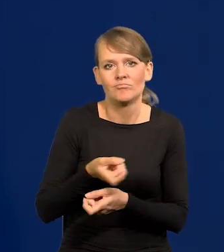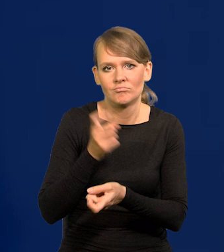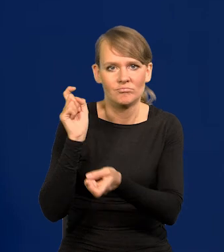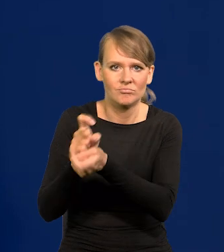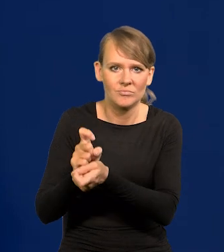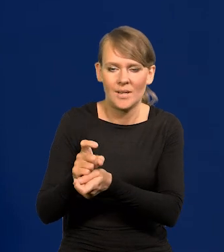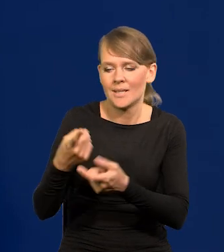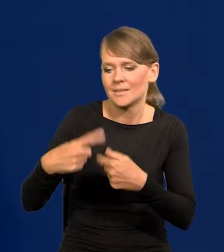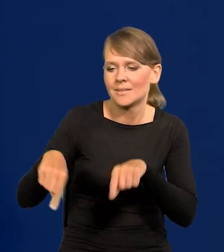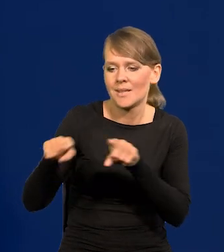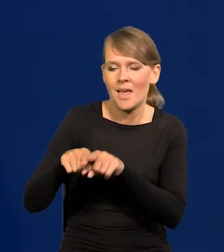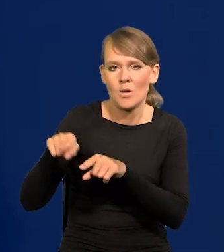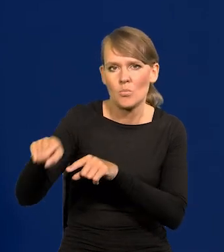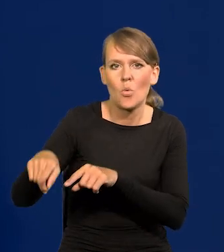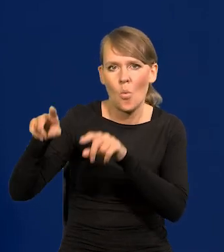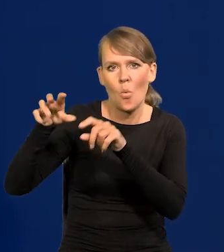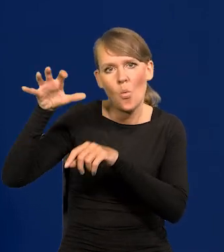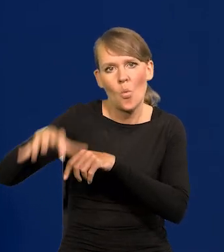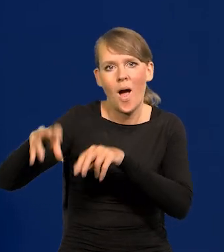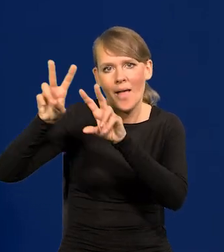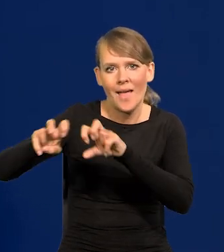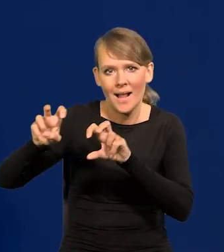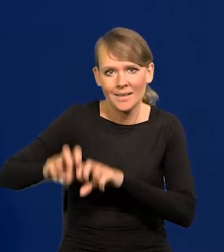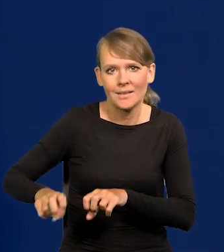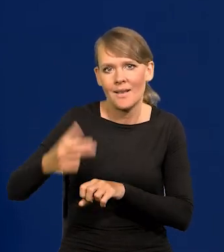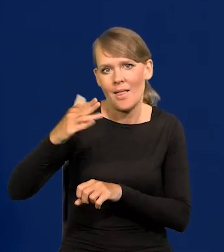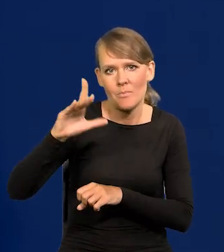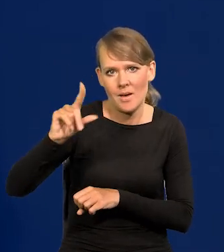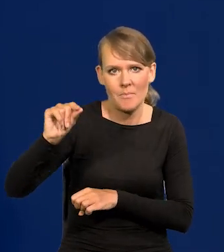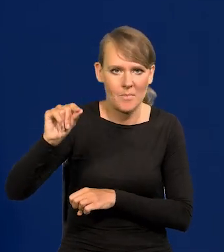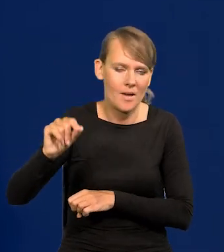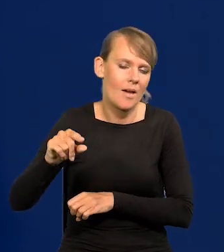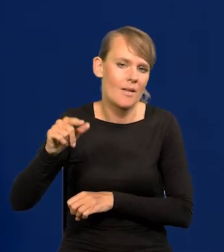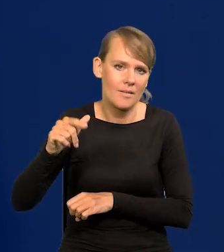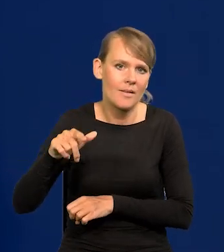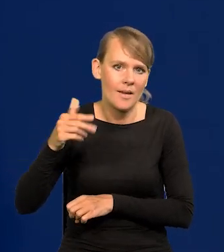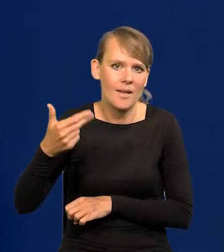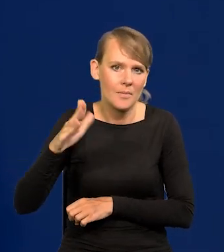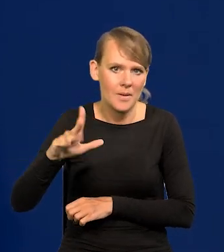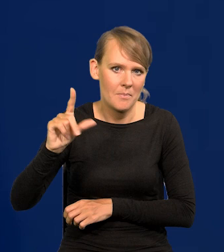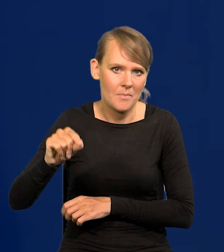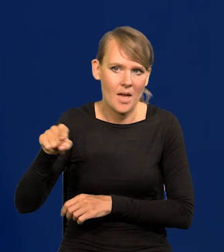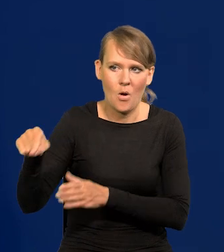co zespoły analityczne Narodowego Banku Polskiego przedstawiły mnie,